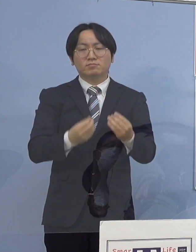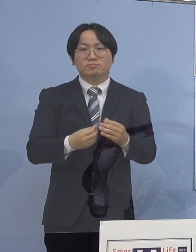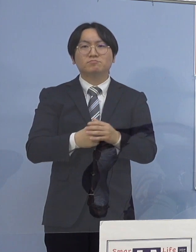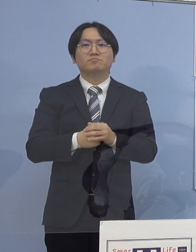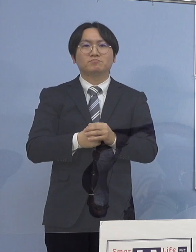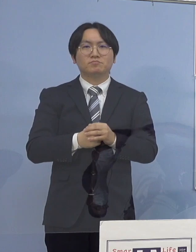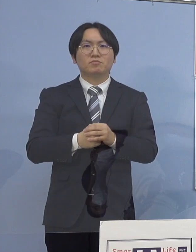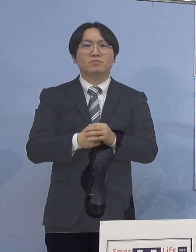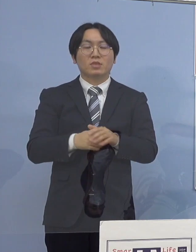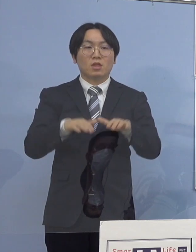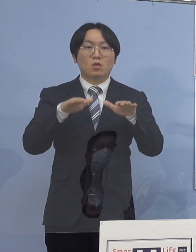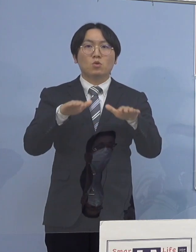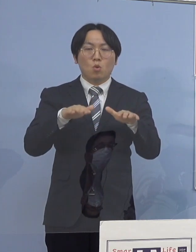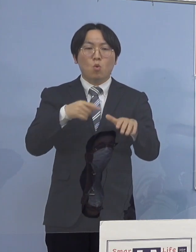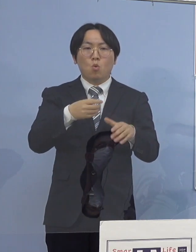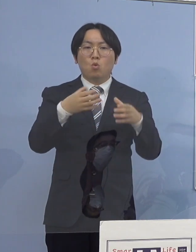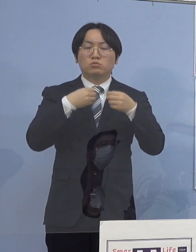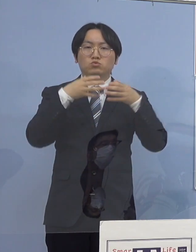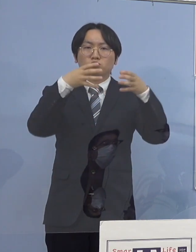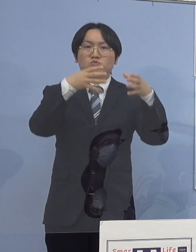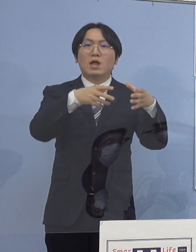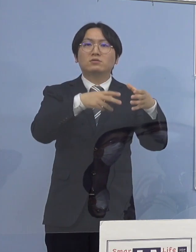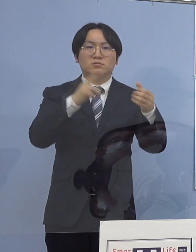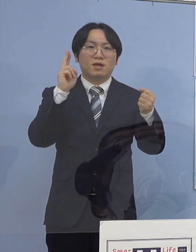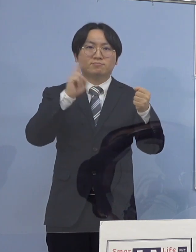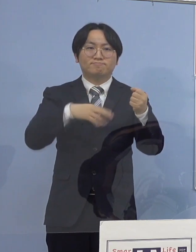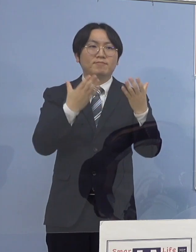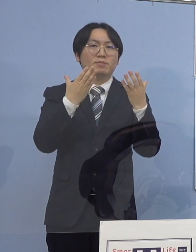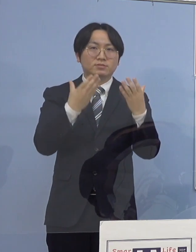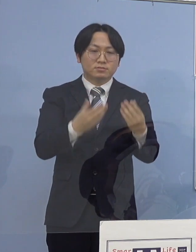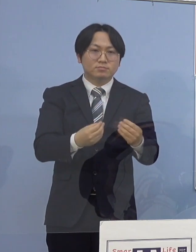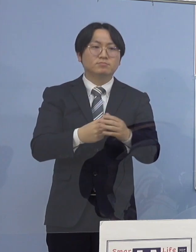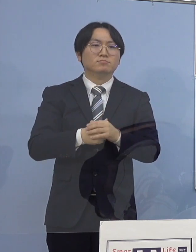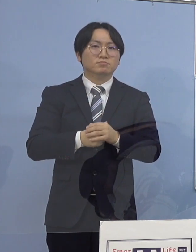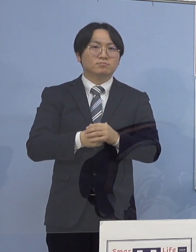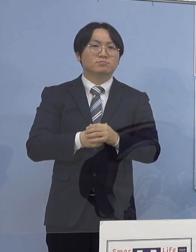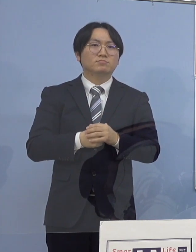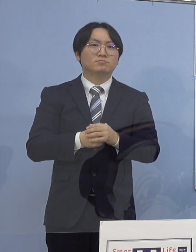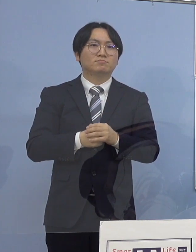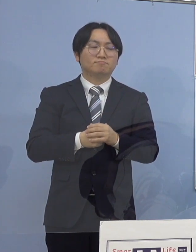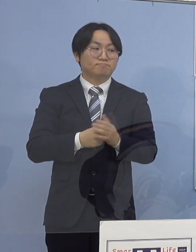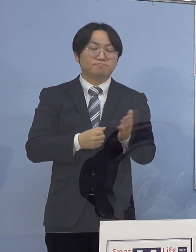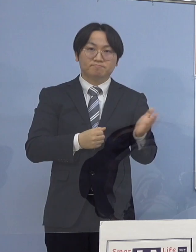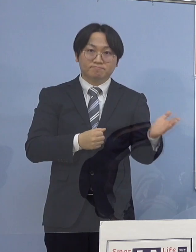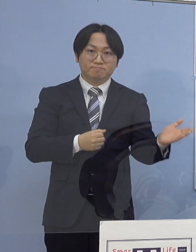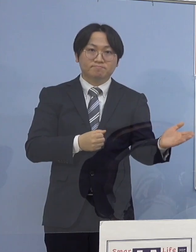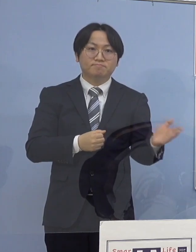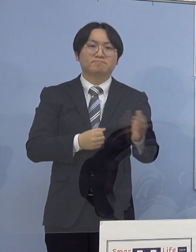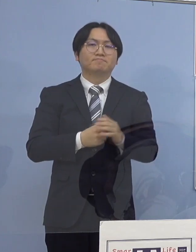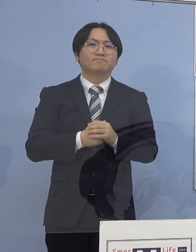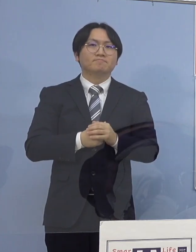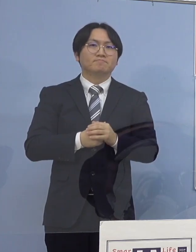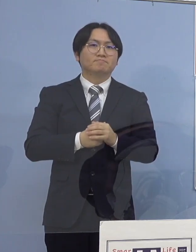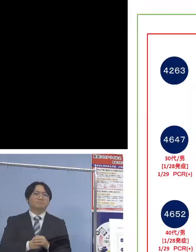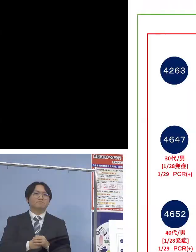本日クラスターとして 認定させていただきます ということでこちらとなります